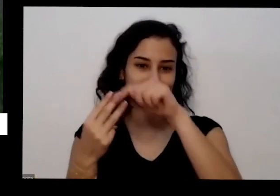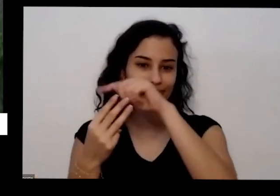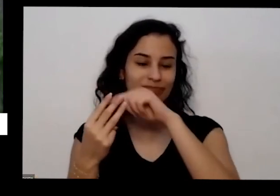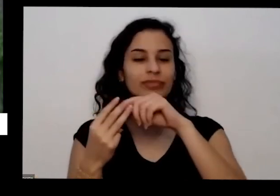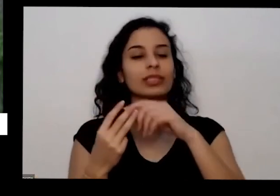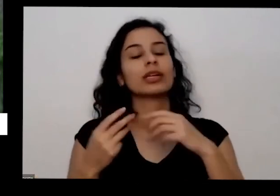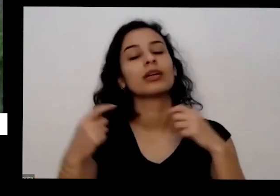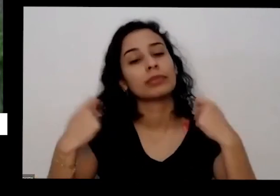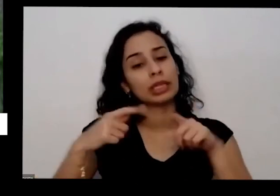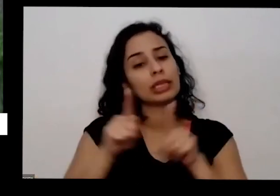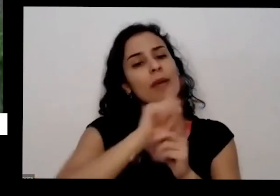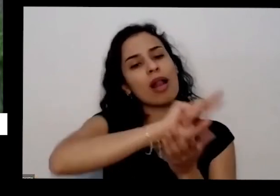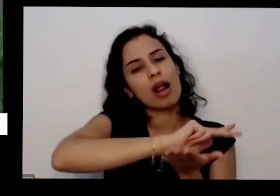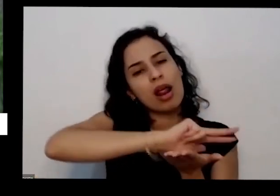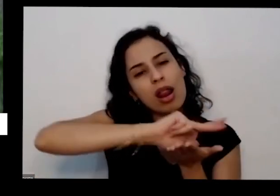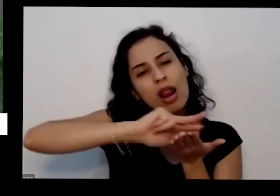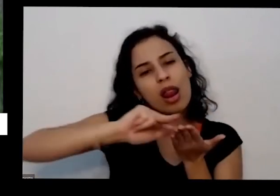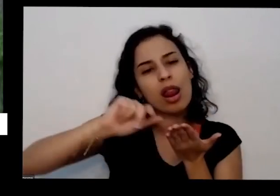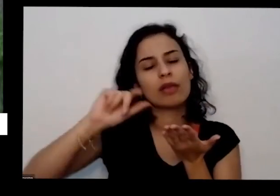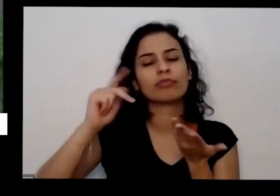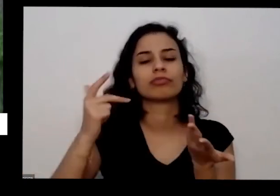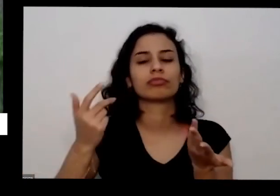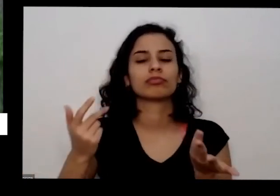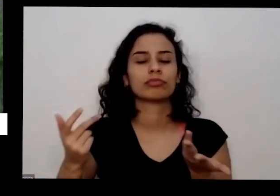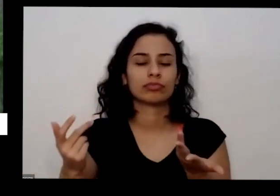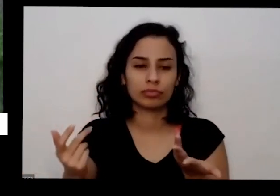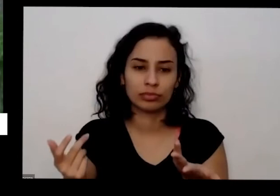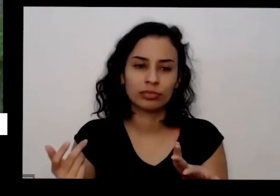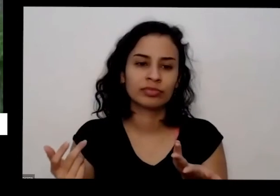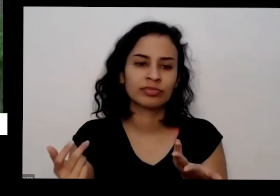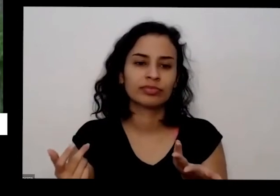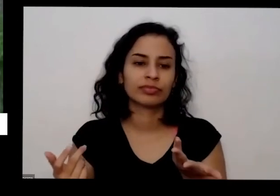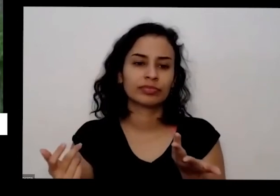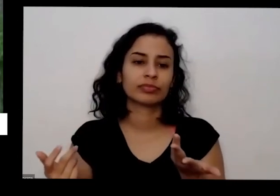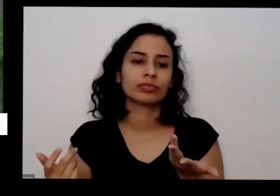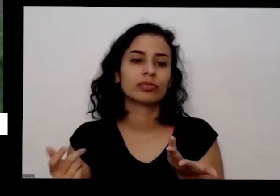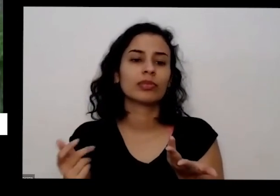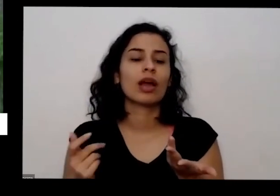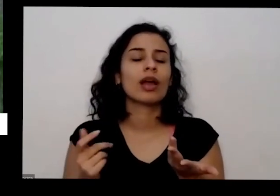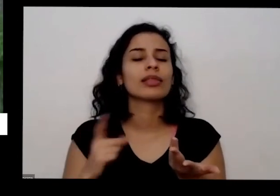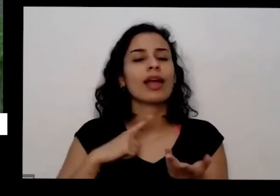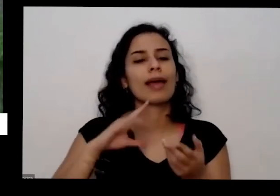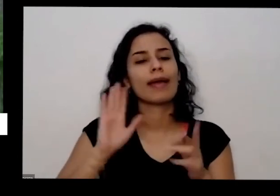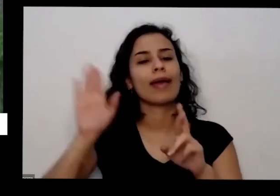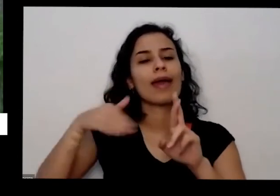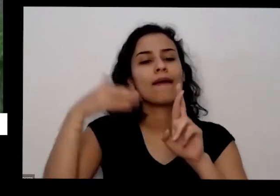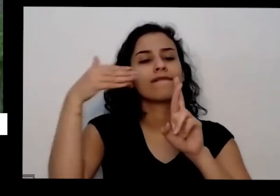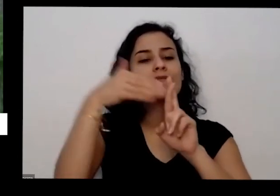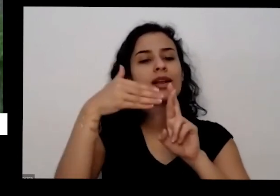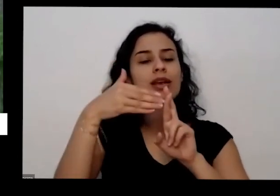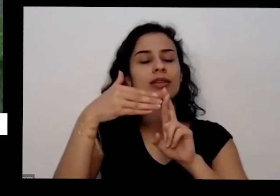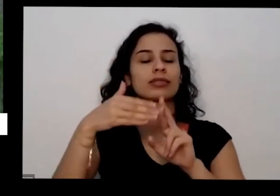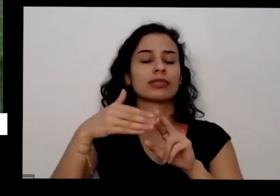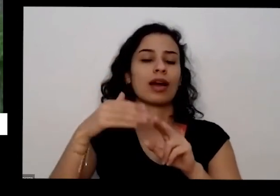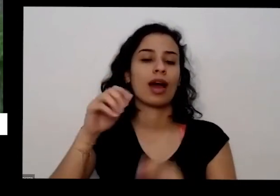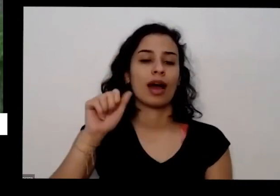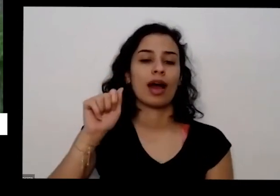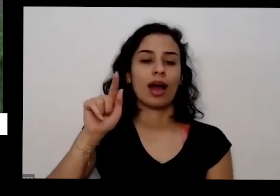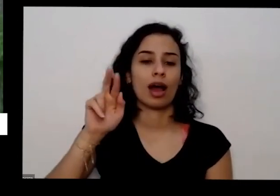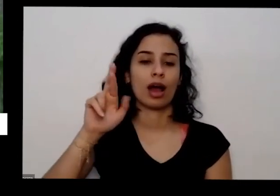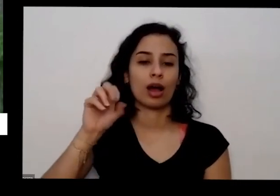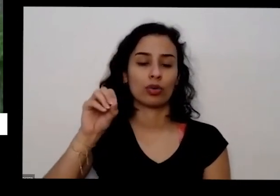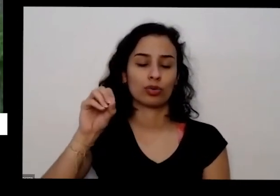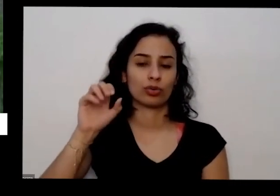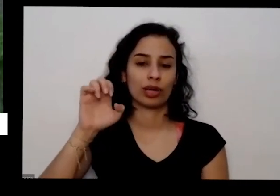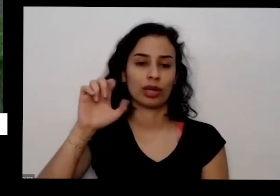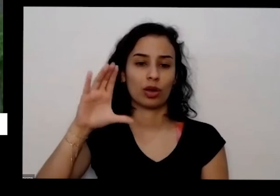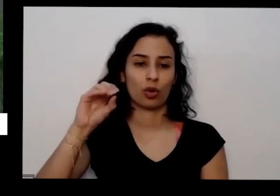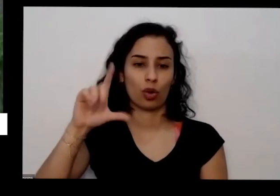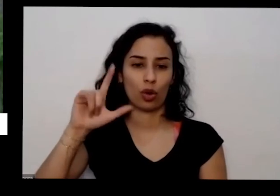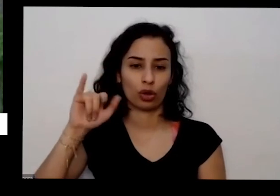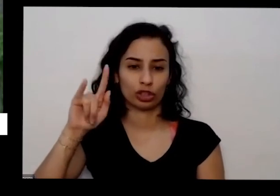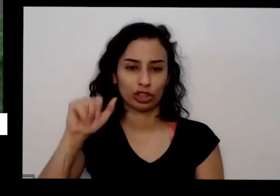uma referência da agroecologia é a professora Oi Ana primavesi ela disse que pode ter mais